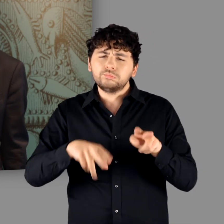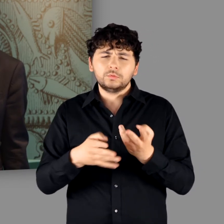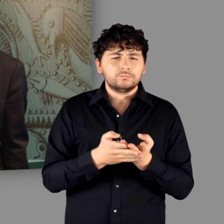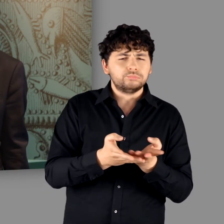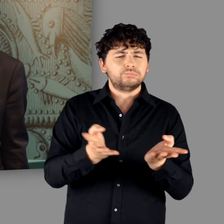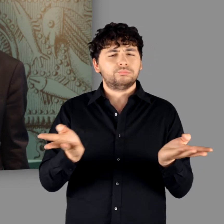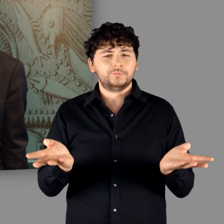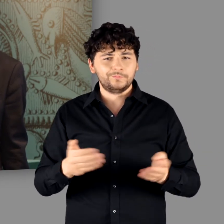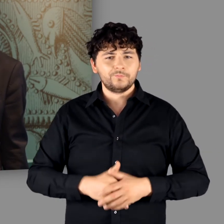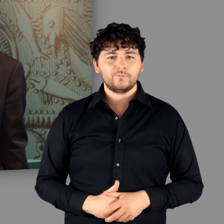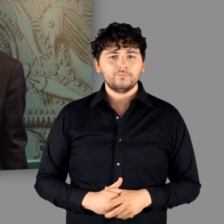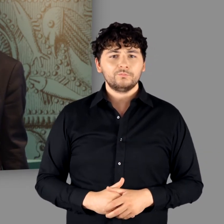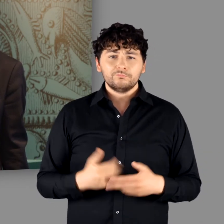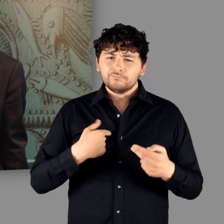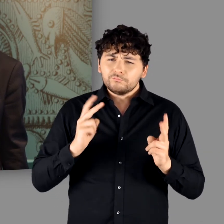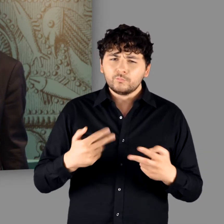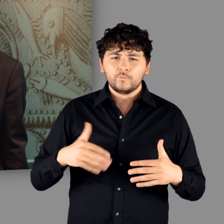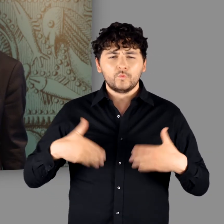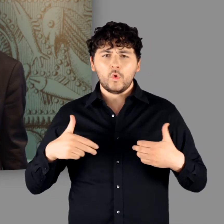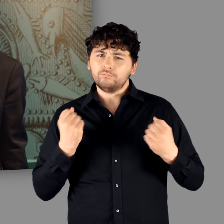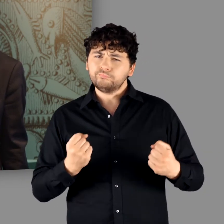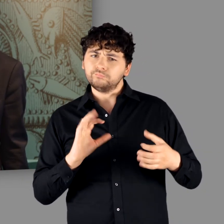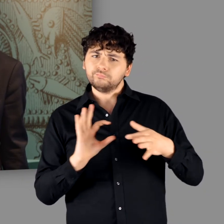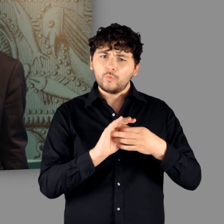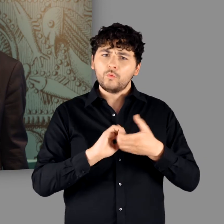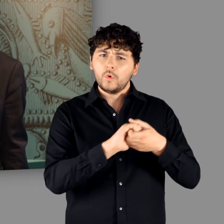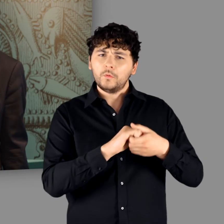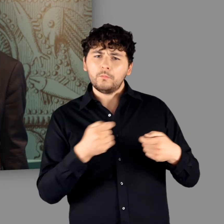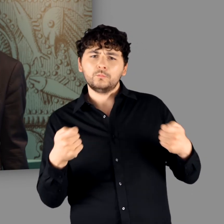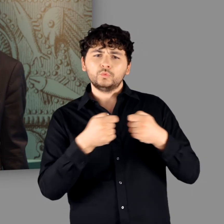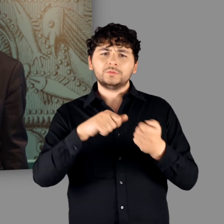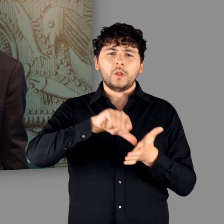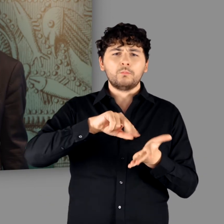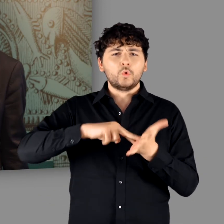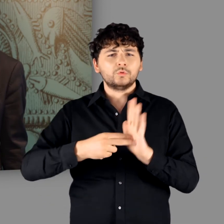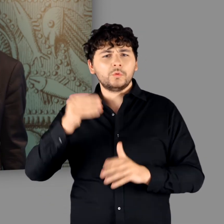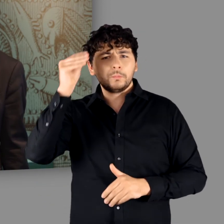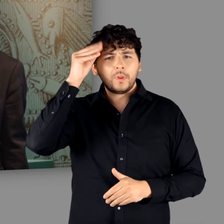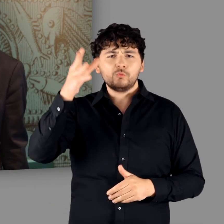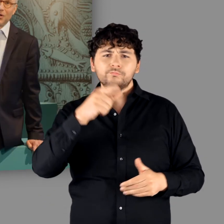Wir freuen uns über die intensive Kooperation mit der Bundeszentrale für politische Bildung und